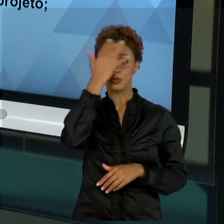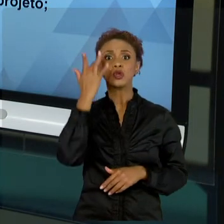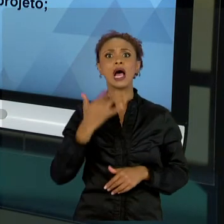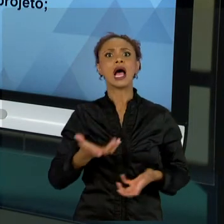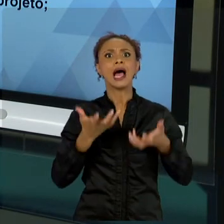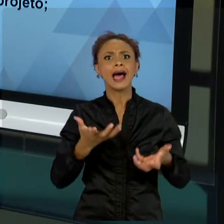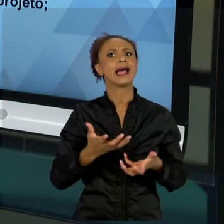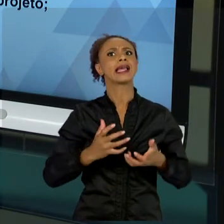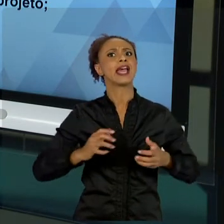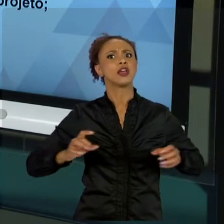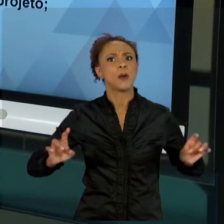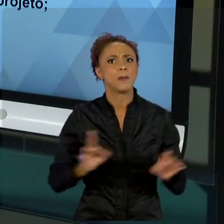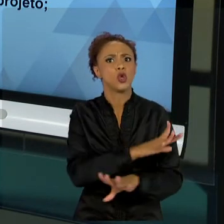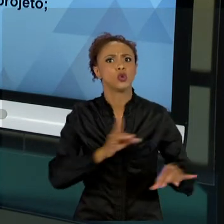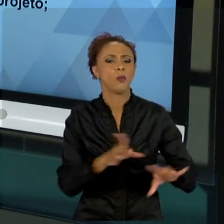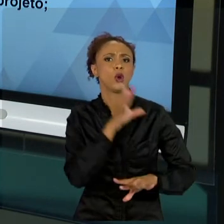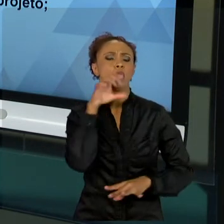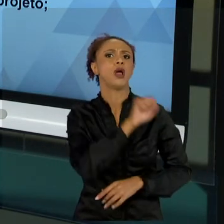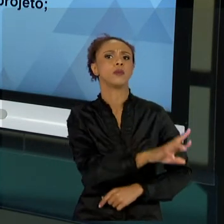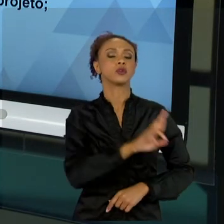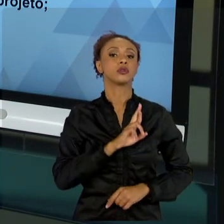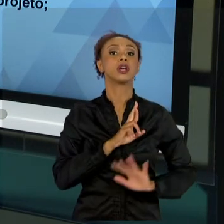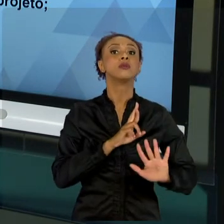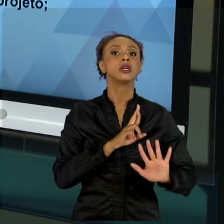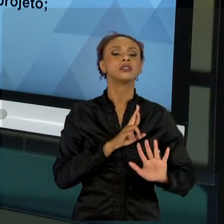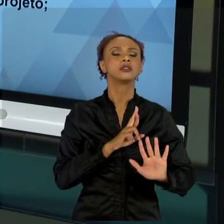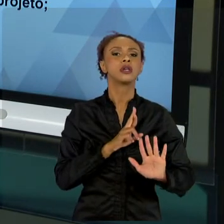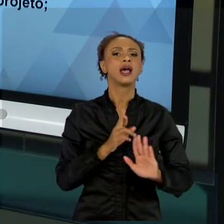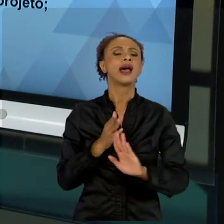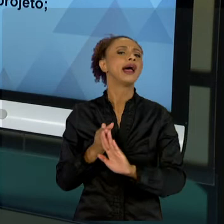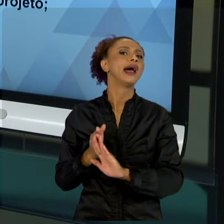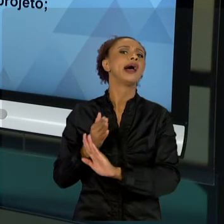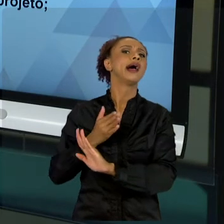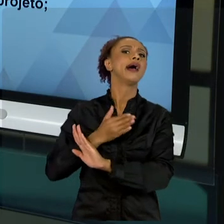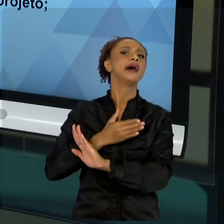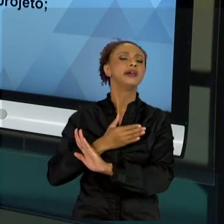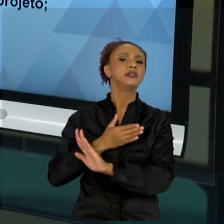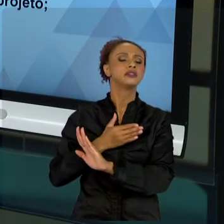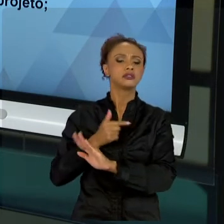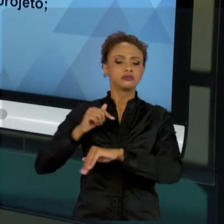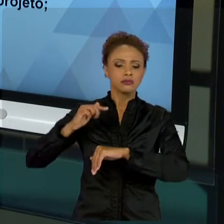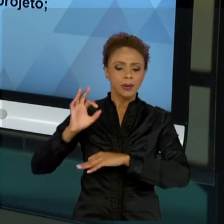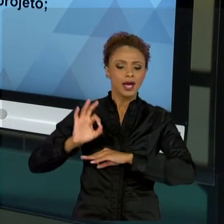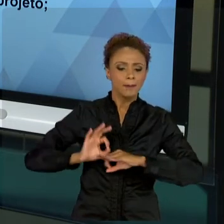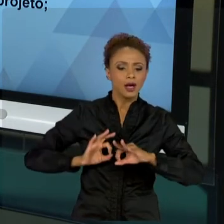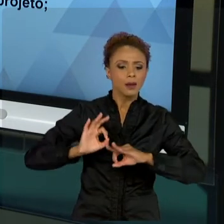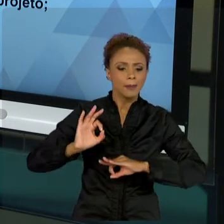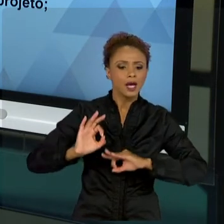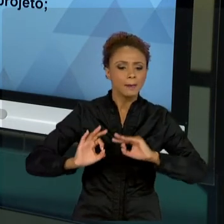ANALISAM SE AQUILO QUE ESTÁ SENDO FEITO REALMENTE É ADEQUADO PARA ATINGIR ESSE RESULTADO. EU SEMPRE